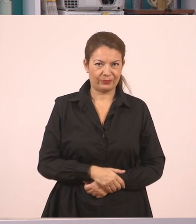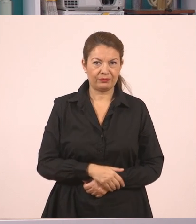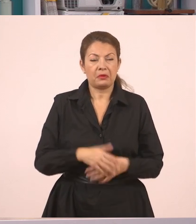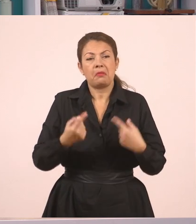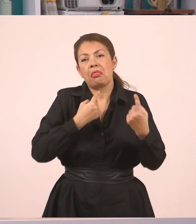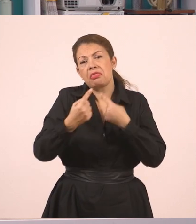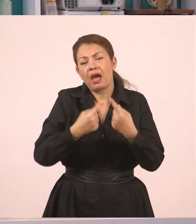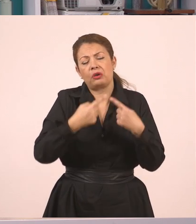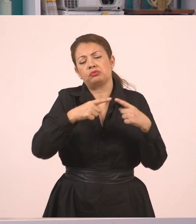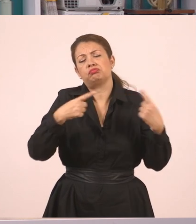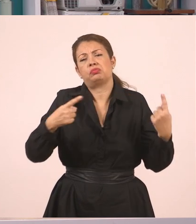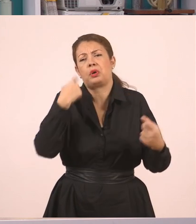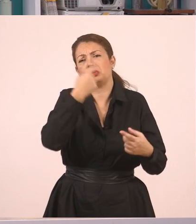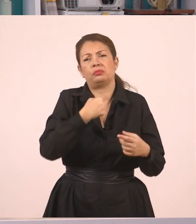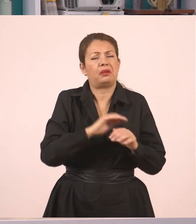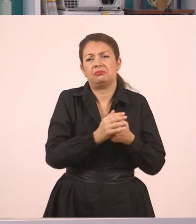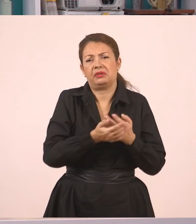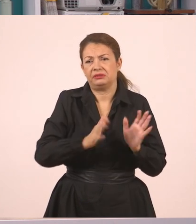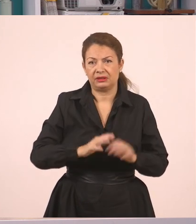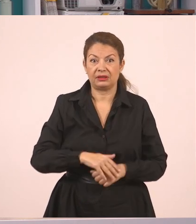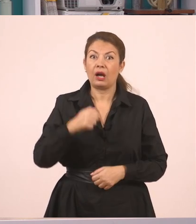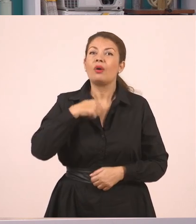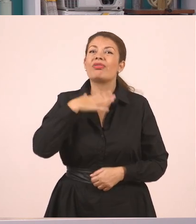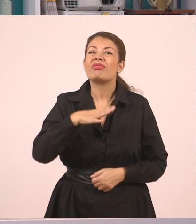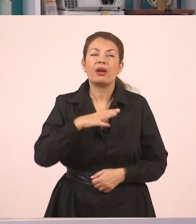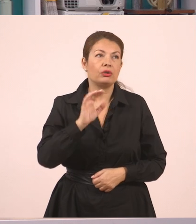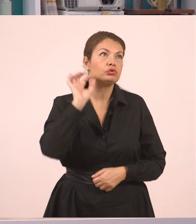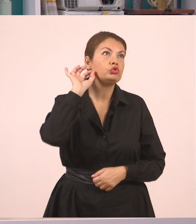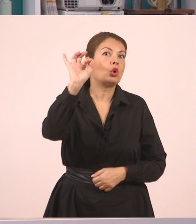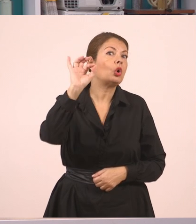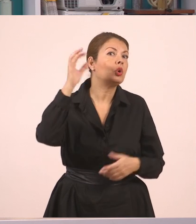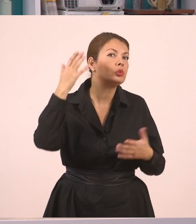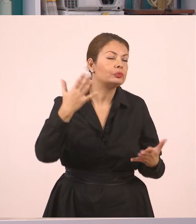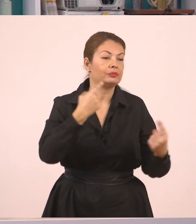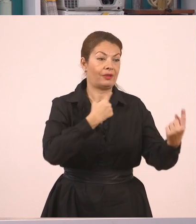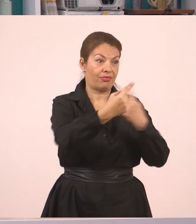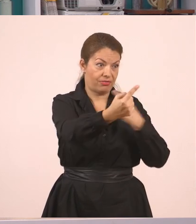και απαντάει ο Γιάννης ότι θα πάει κάπου. Εγώ τώρα θέλω αυτό να το πω. Άκου να δεις τι άκουσα!